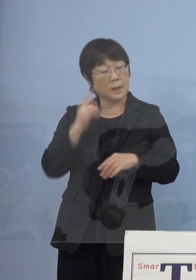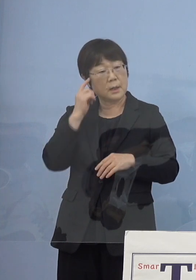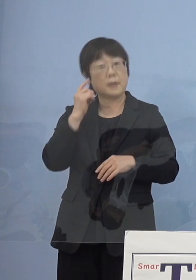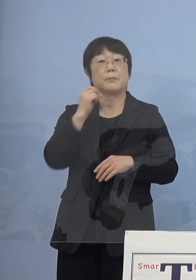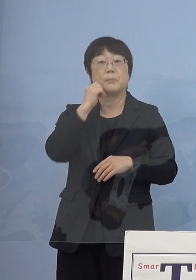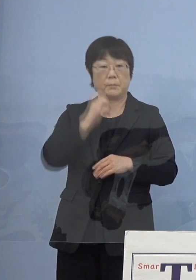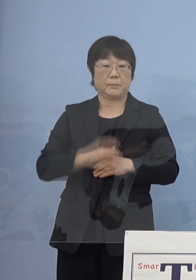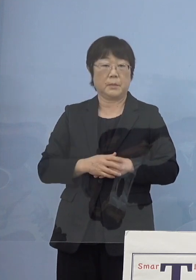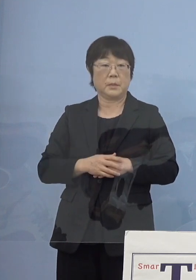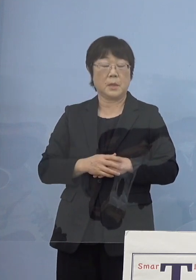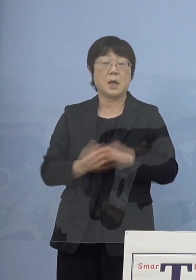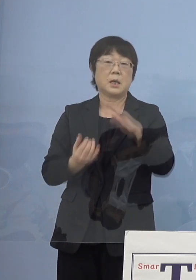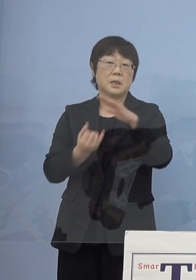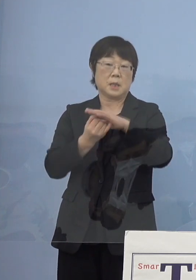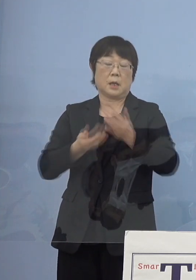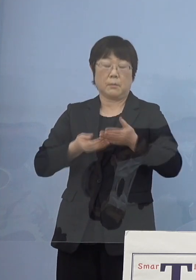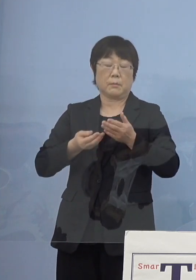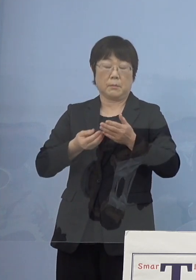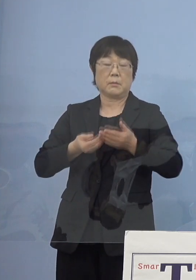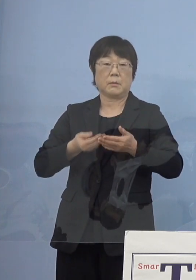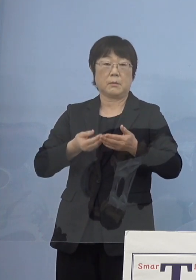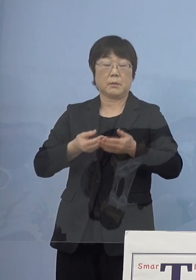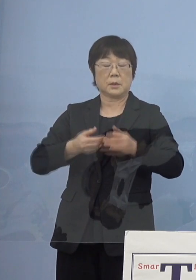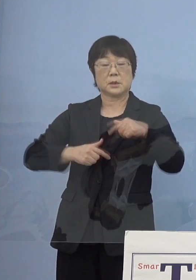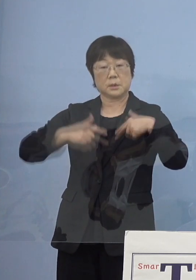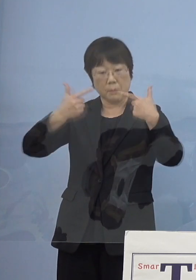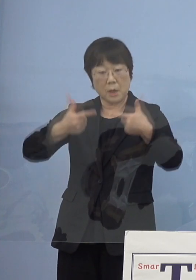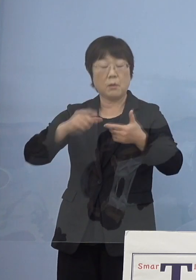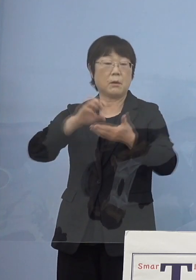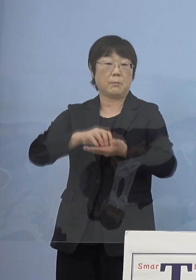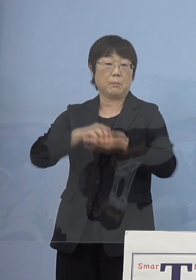最高峰のものを 全て取られているということです